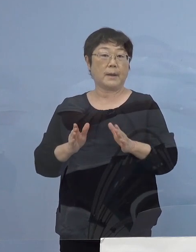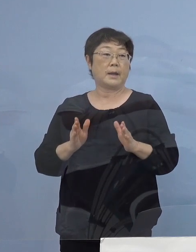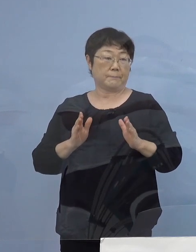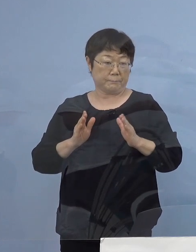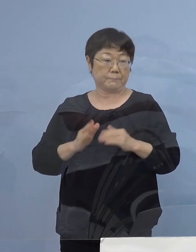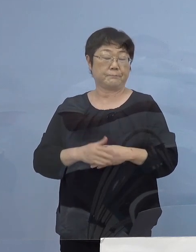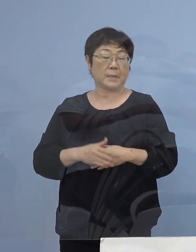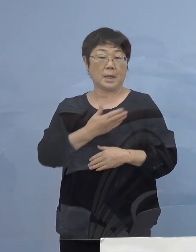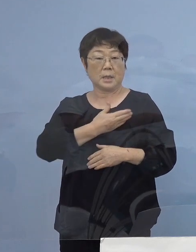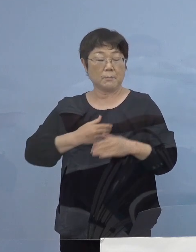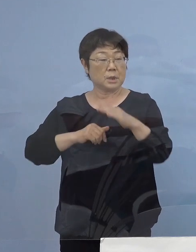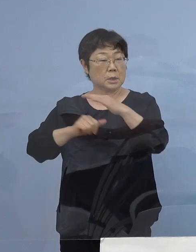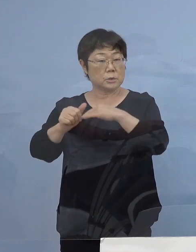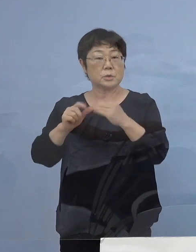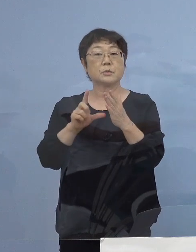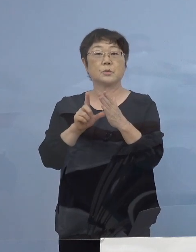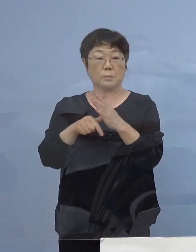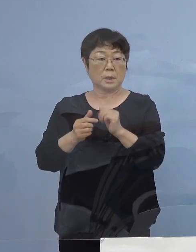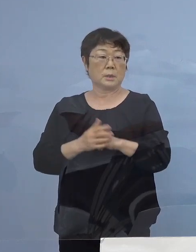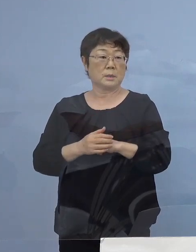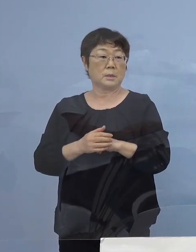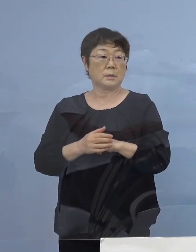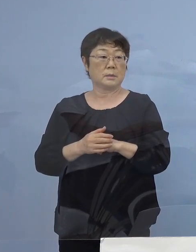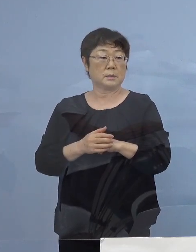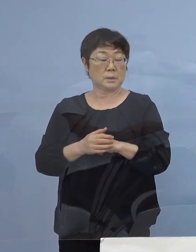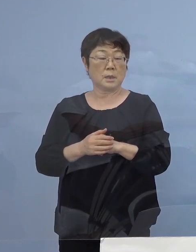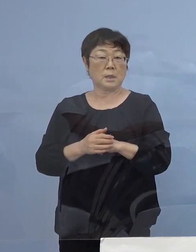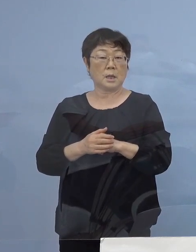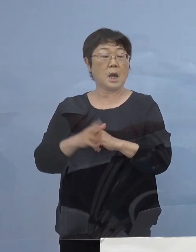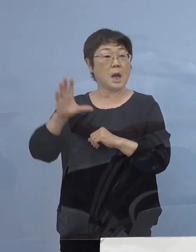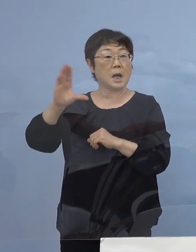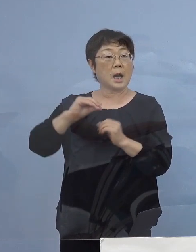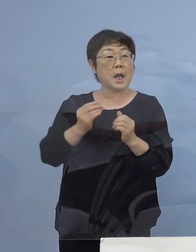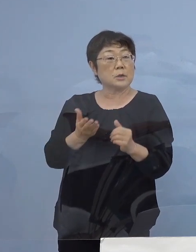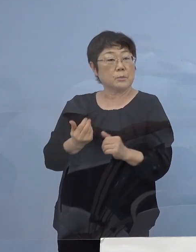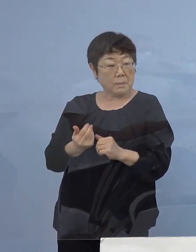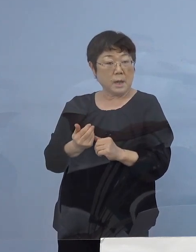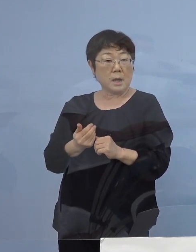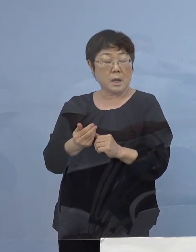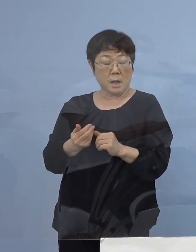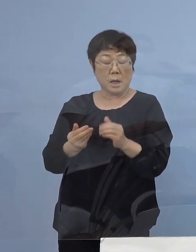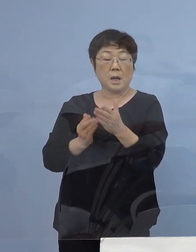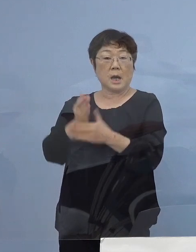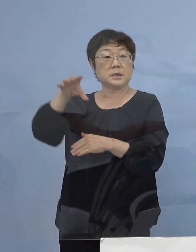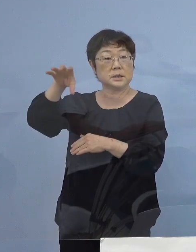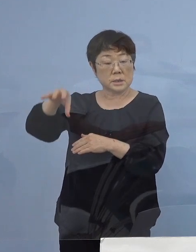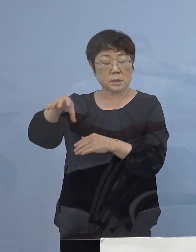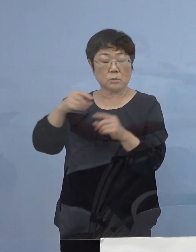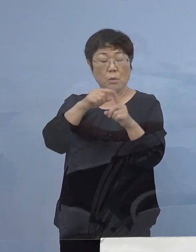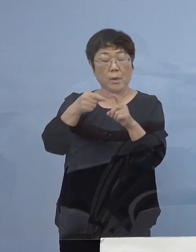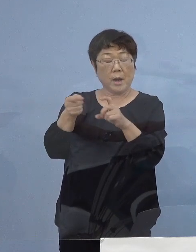やむを得ない出張の場合には是非 帰県者の皆さん方に その発地でのPCR検査の実施